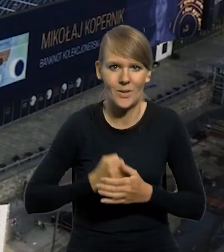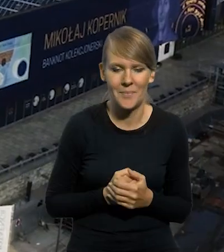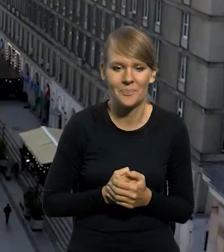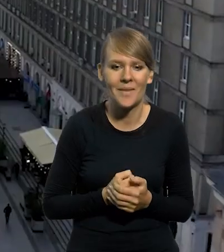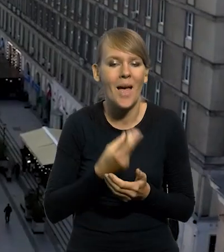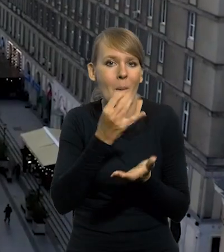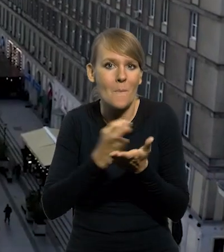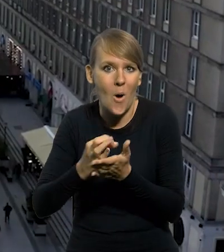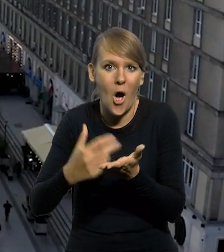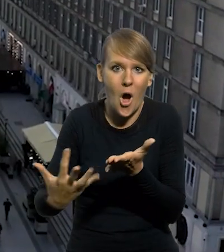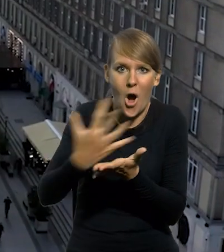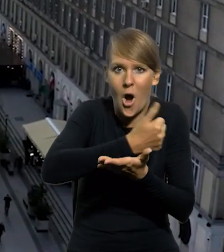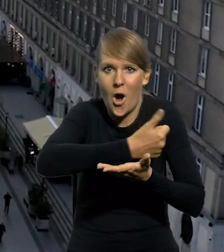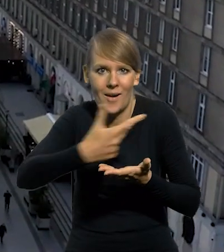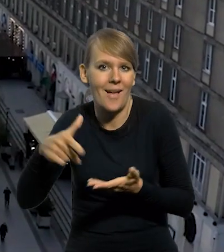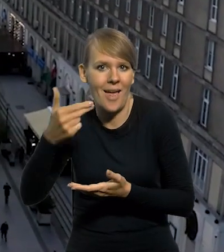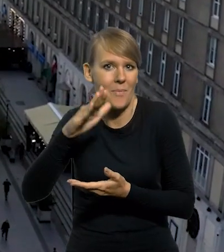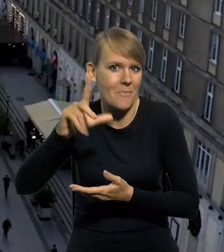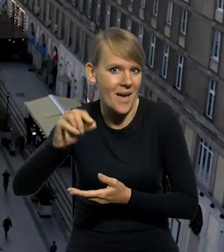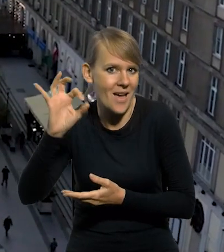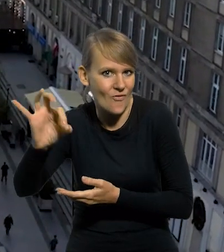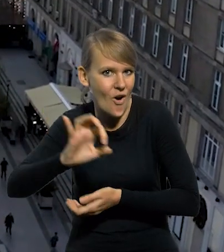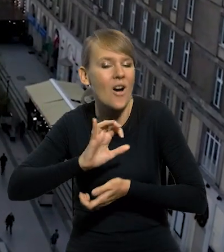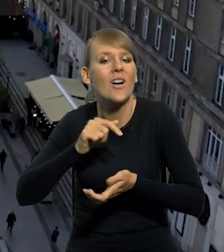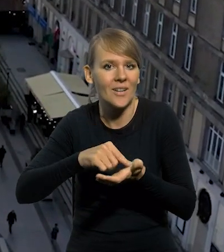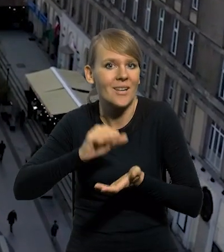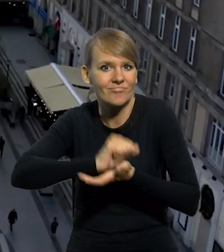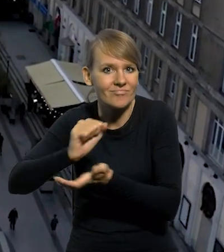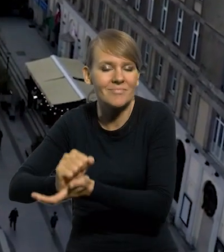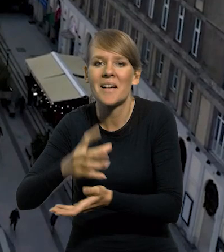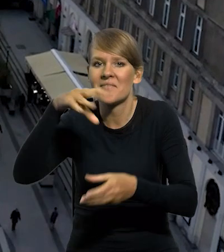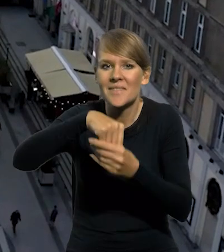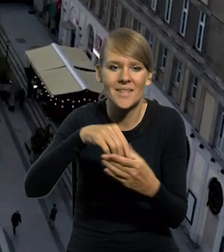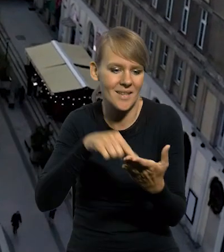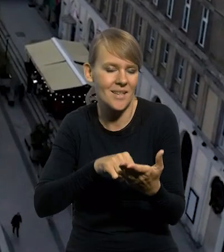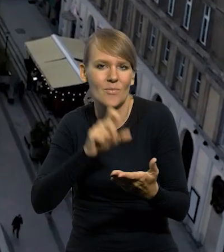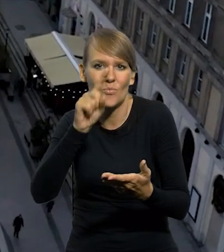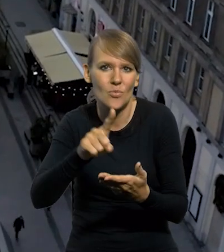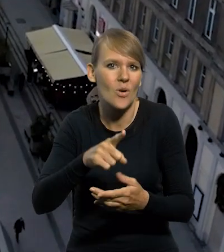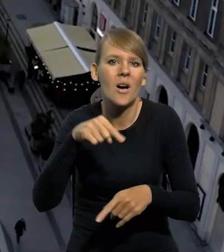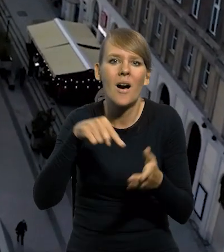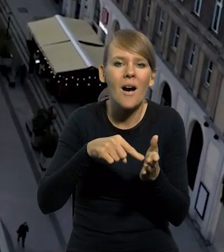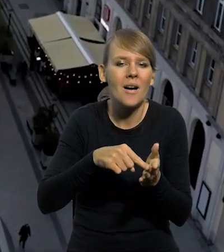Wśród monet kolekcjonerskich wyemitowanych przez Narodowy Bank Polski są takie, które charakteryzują się standardowymi parametrami technicznymi,